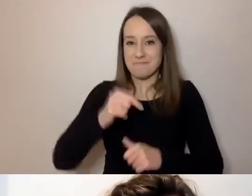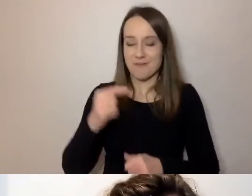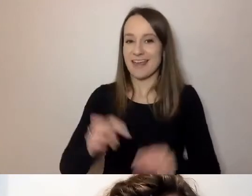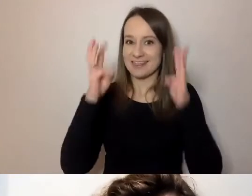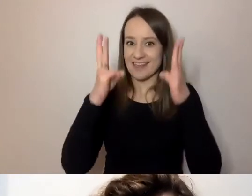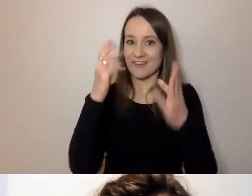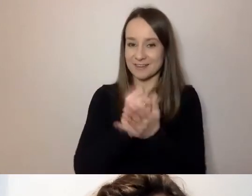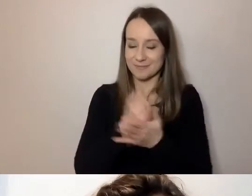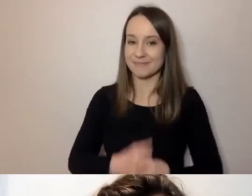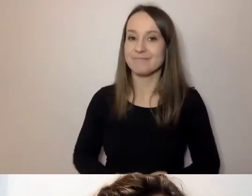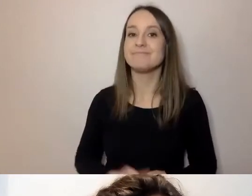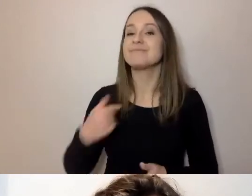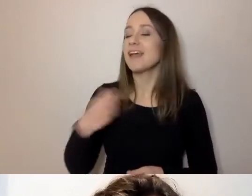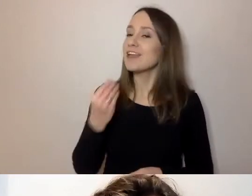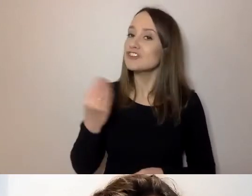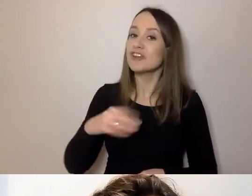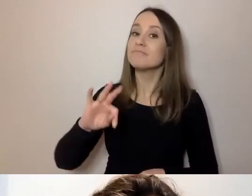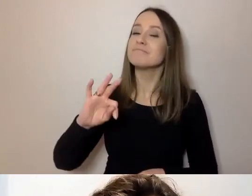Ja swoim zwyczajem powiem, niech to będzie tradycją: